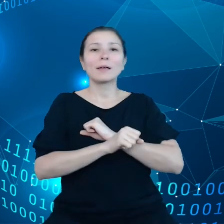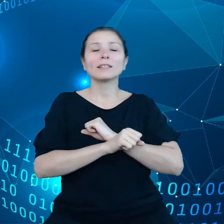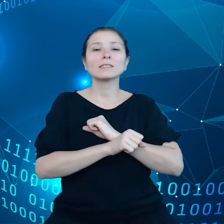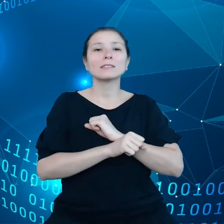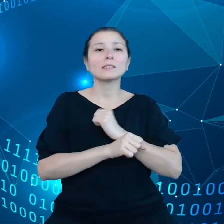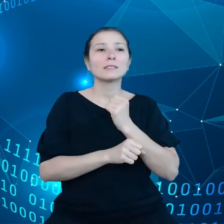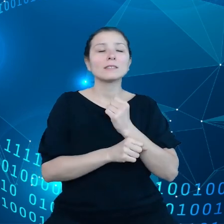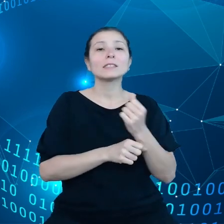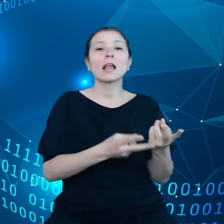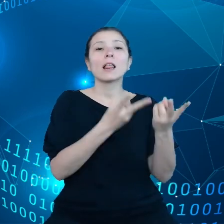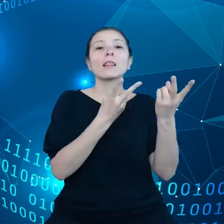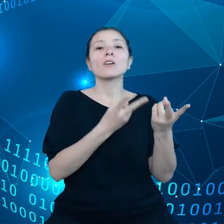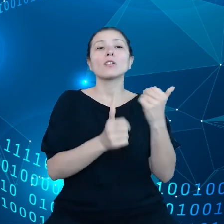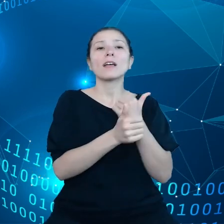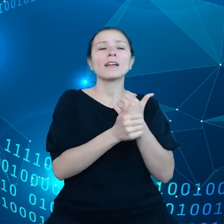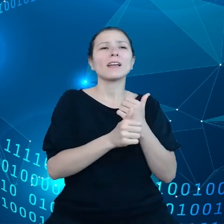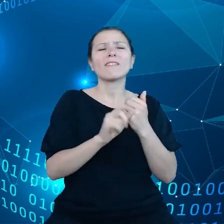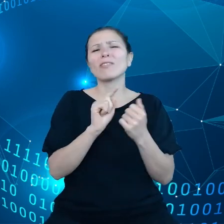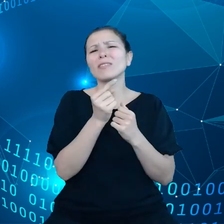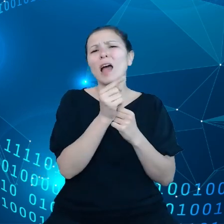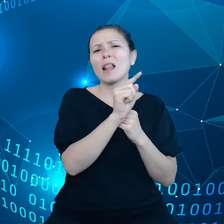co może mieć negatywne przełożenie na klimat.